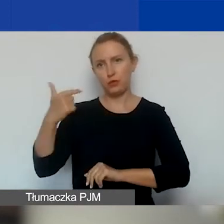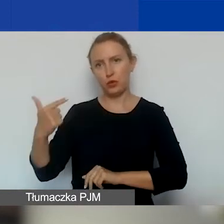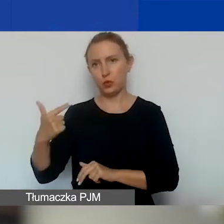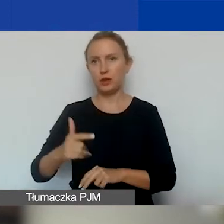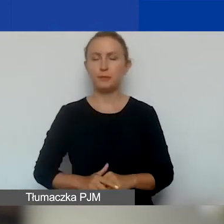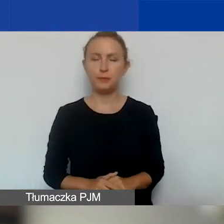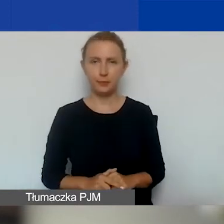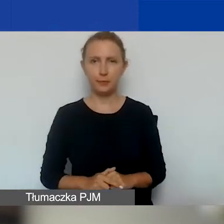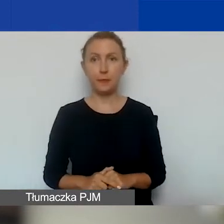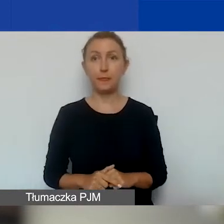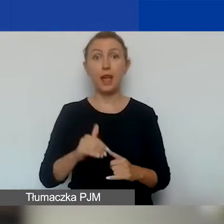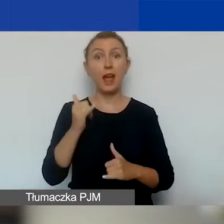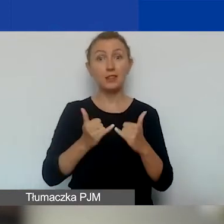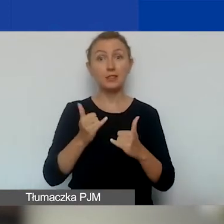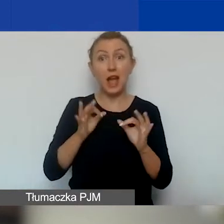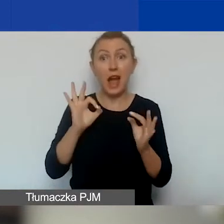Ale jeżeli będzie dużo dobrych wniosków,